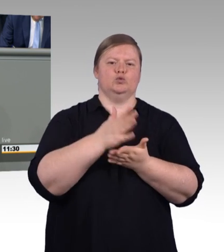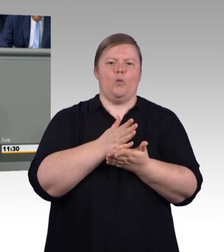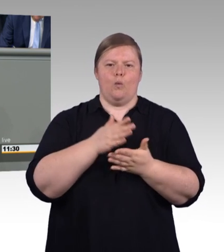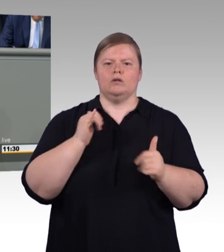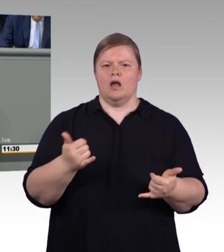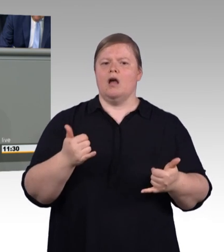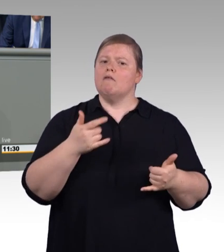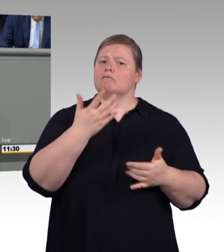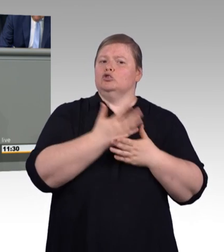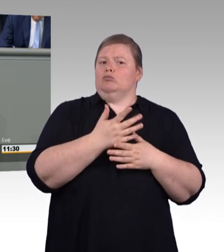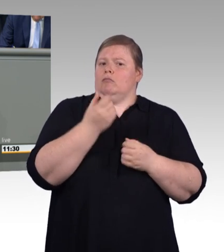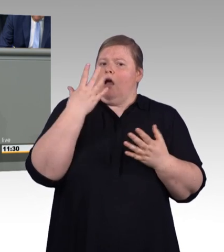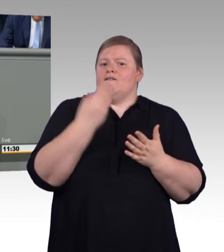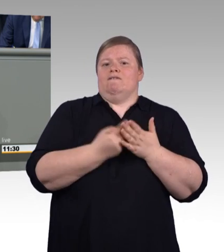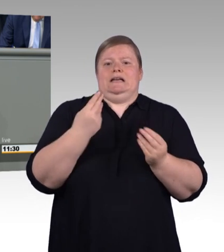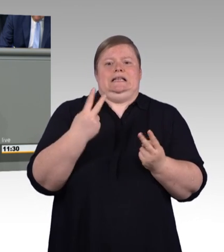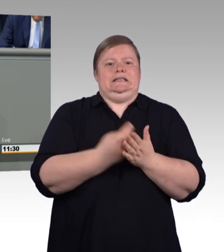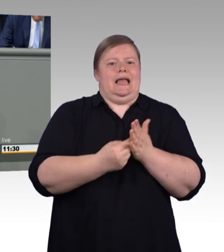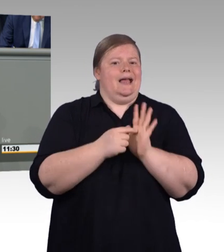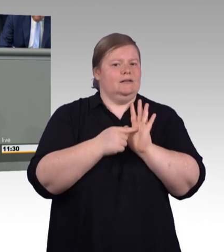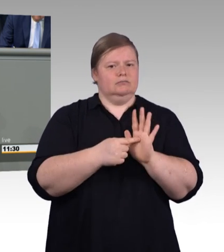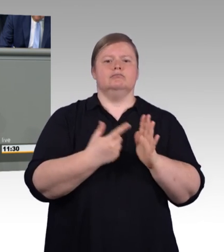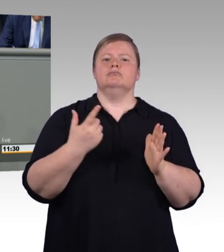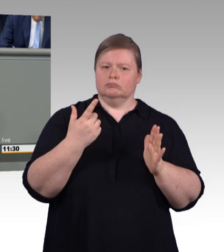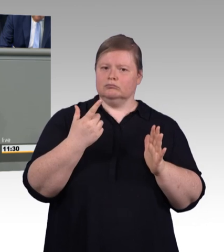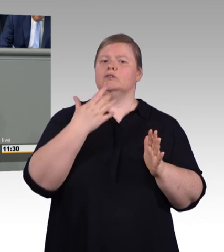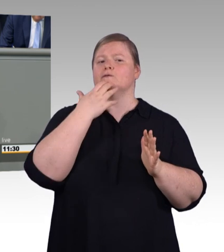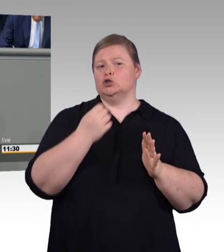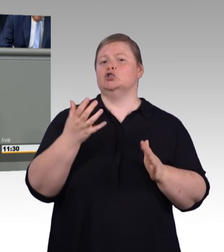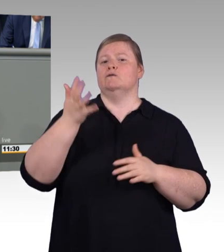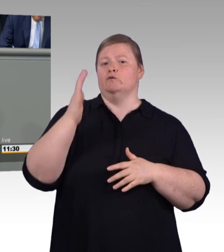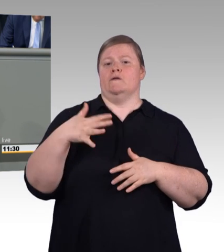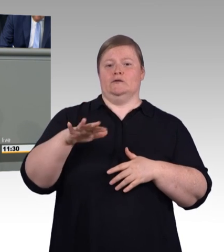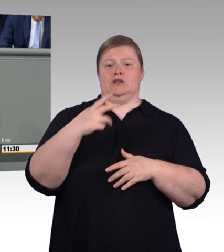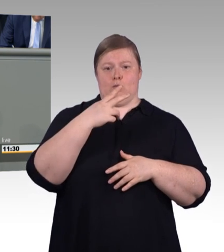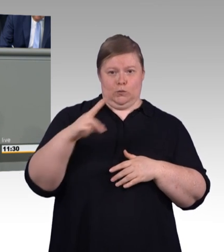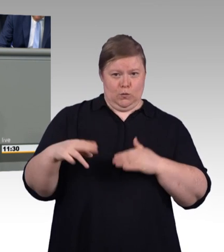mit jedem weiteren Jahr der Betriebszugehörigkeit wertvoller für das Unternehmen wird,